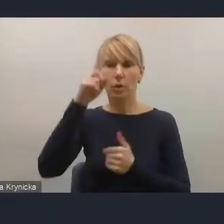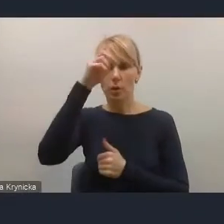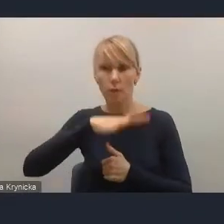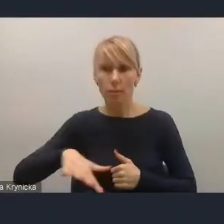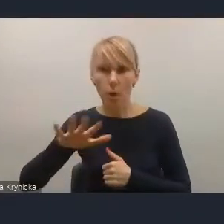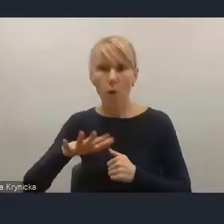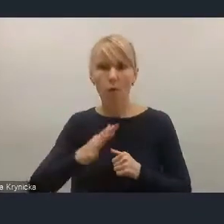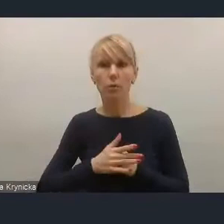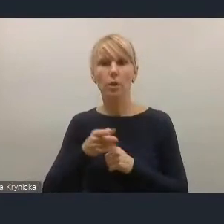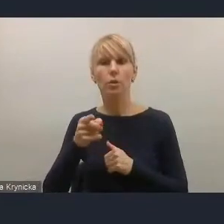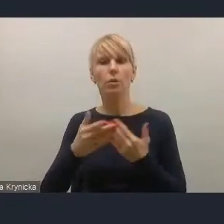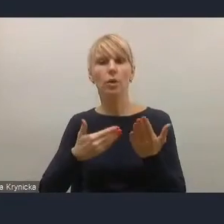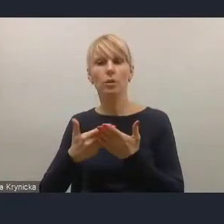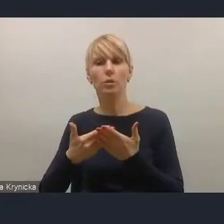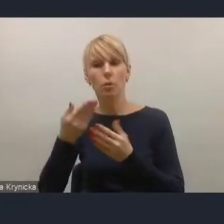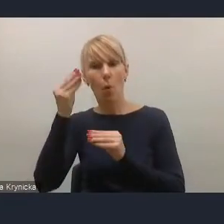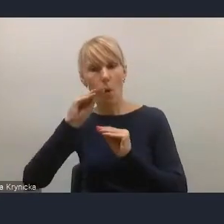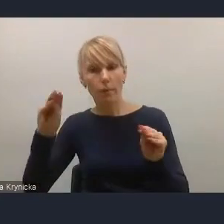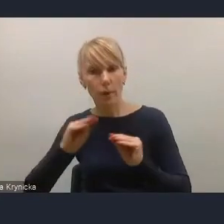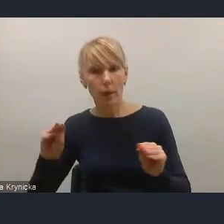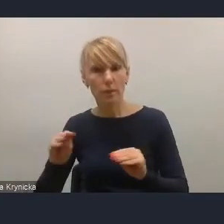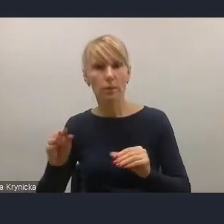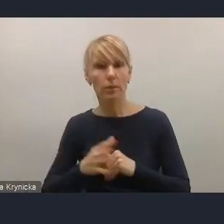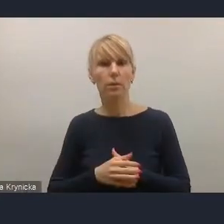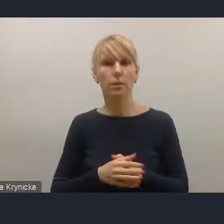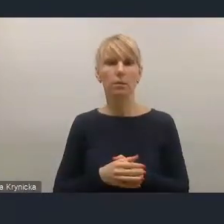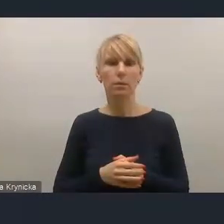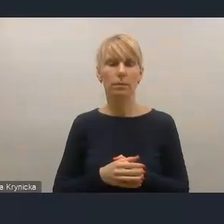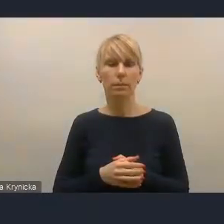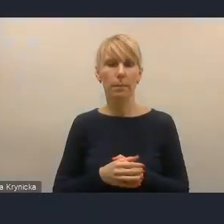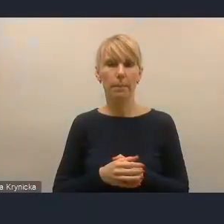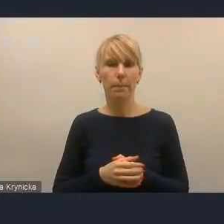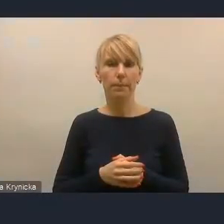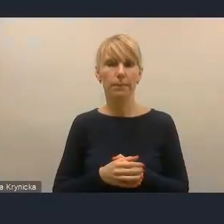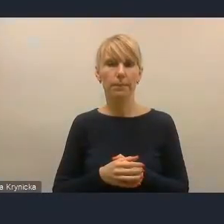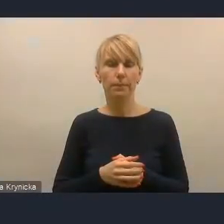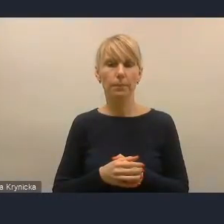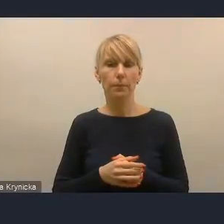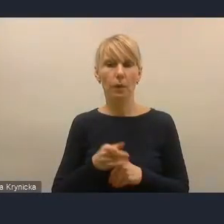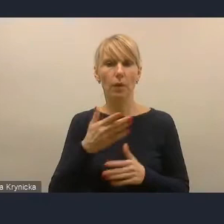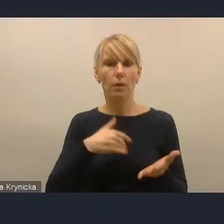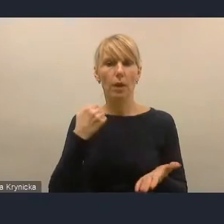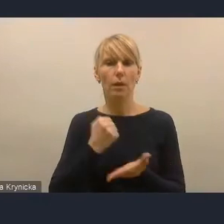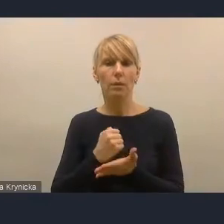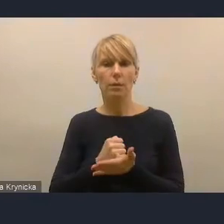są zaakcentowane w tej polityce dużo mniej. Natomiast te kwestie związane z kapitałem ludzkim